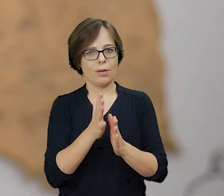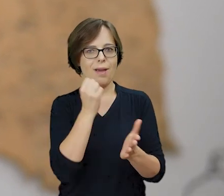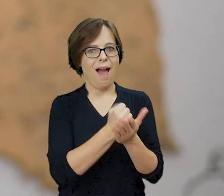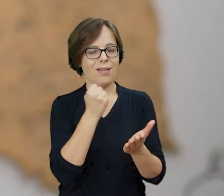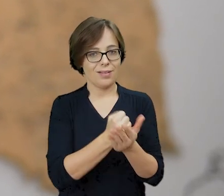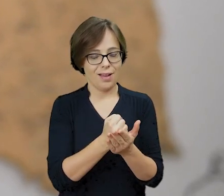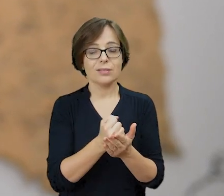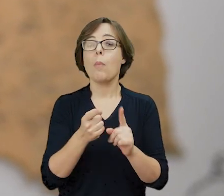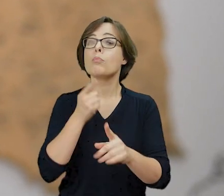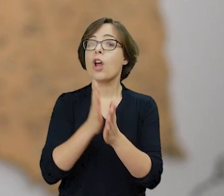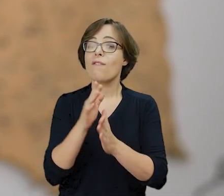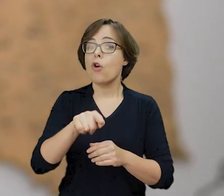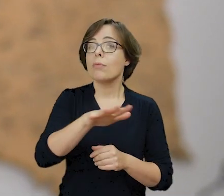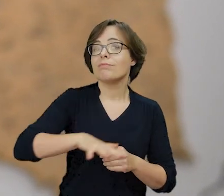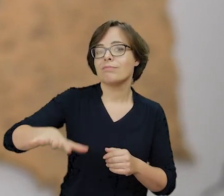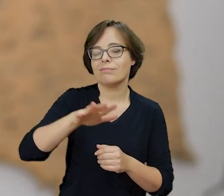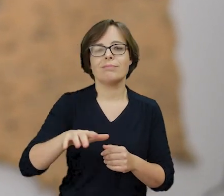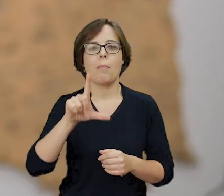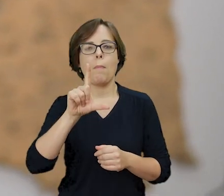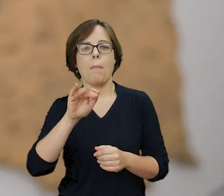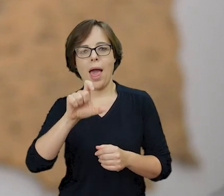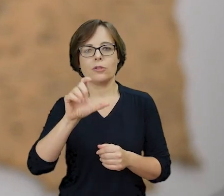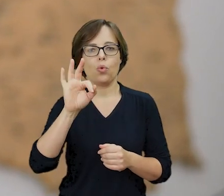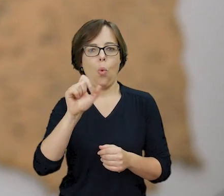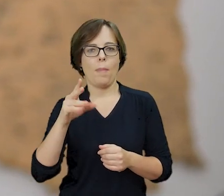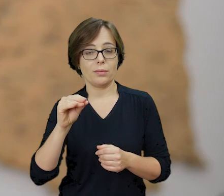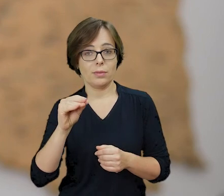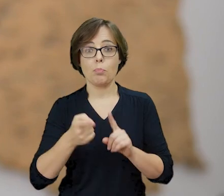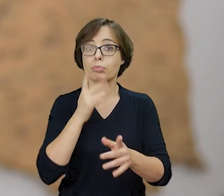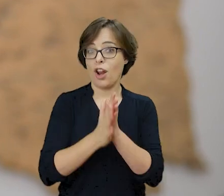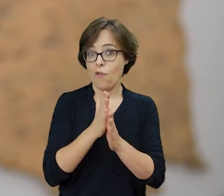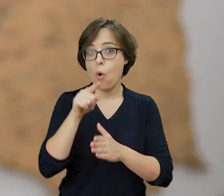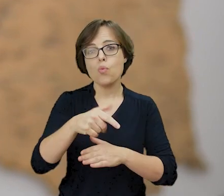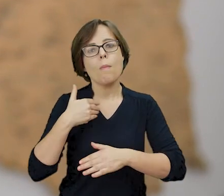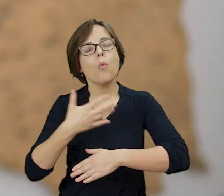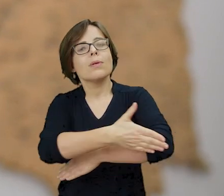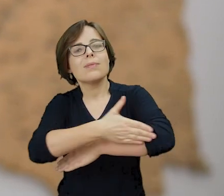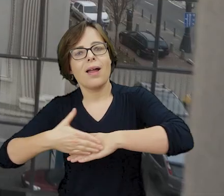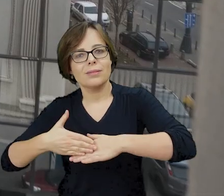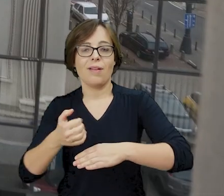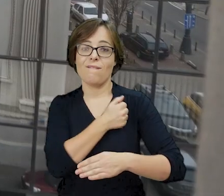Miejsce to przed wojną stanowiło symboliczne pogranicze żydowskiej i chrześcijańskiej Warszawy,